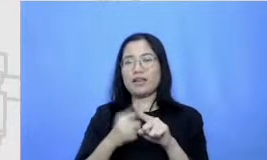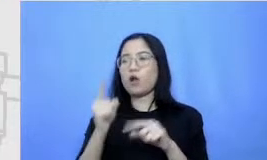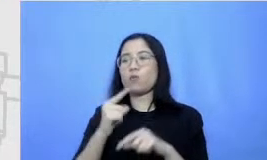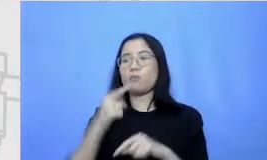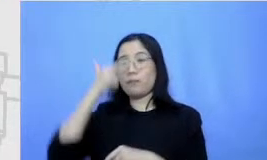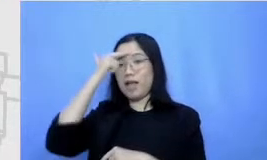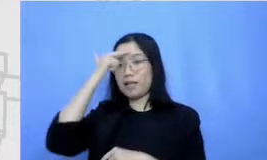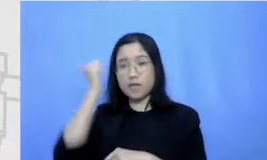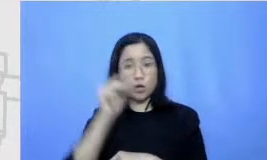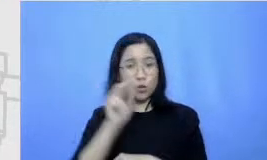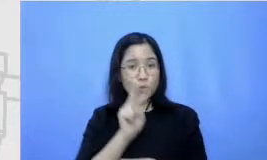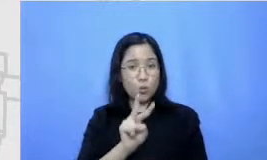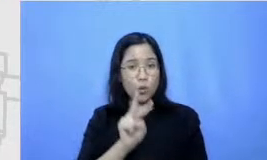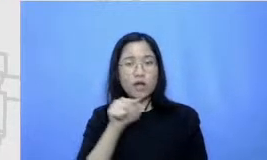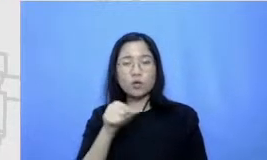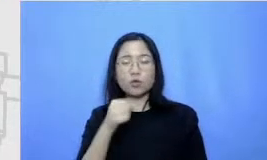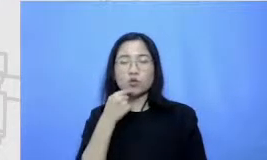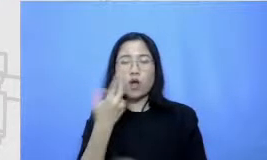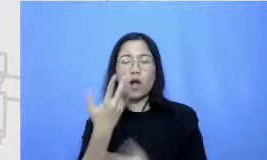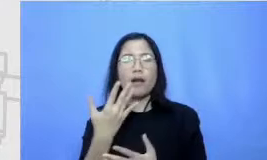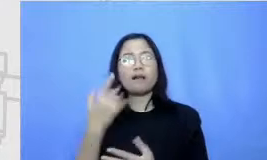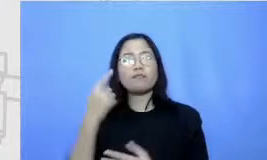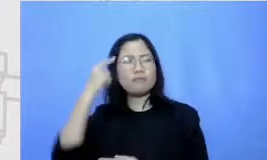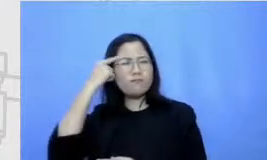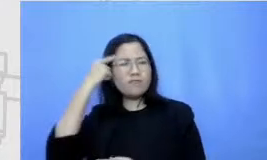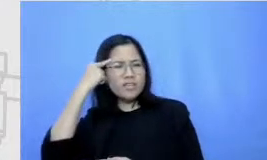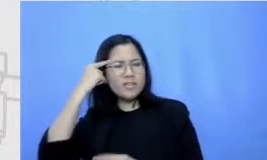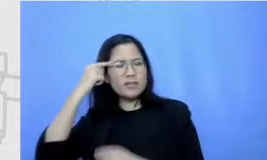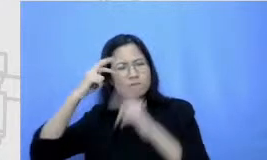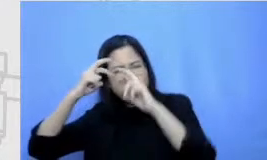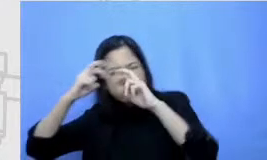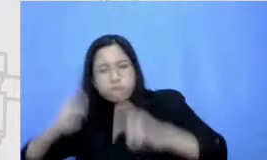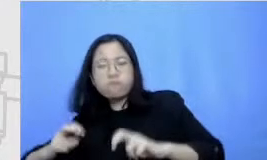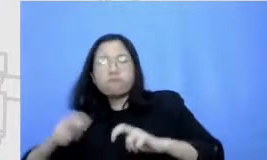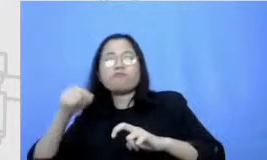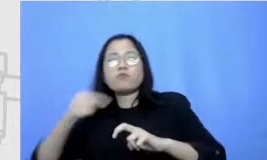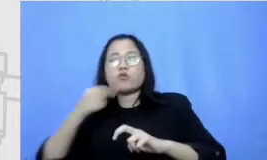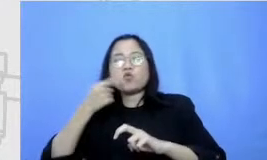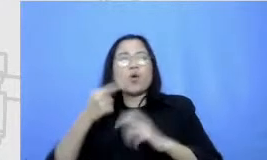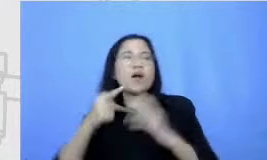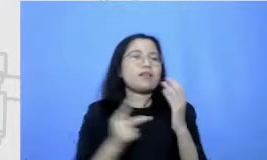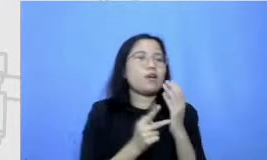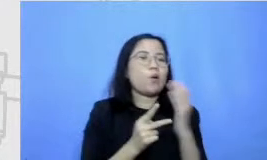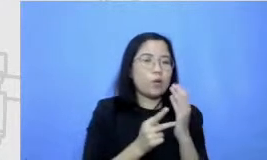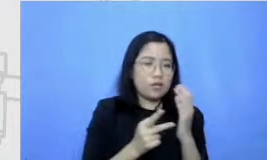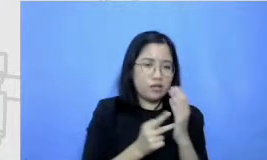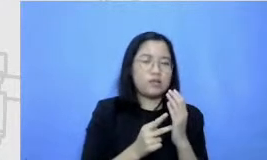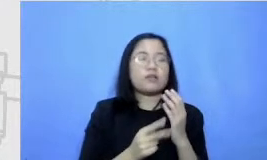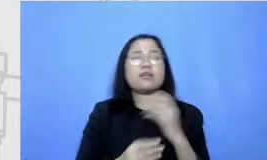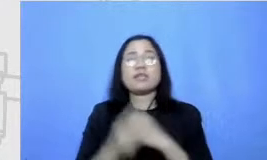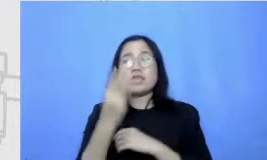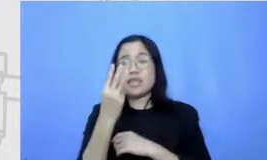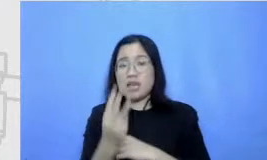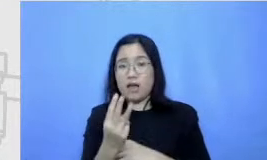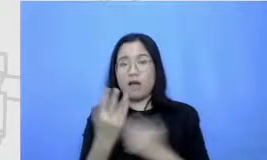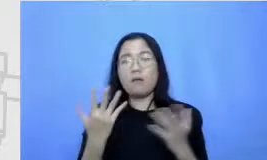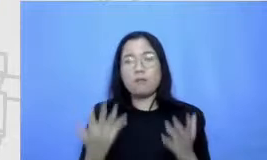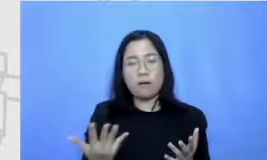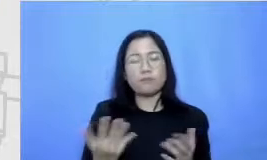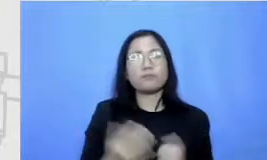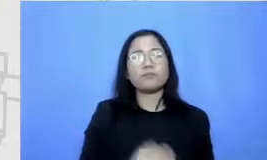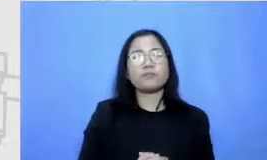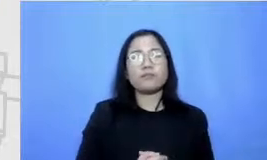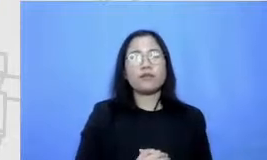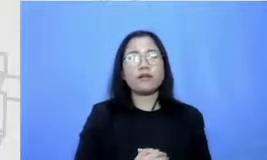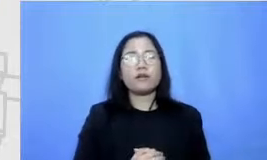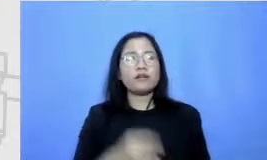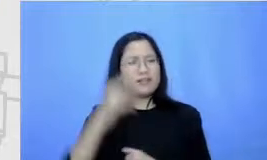critical thinking berpikir kritis dan tehnologi pelajaran ketiga itu adalah creativity konten